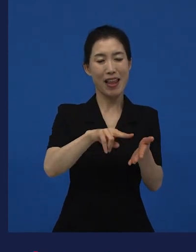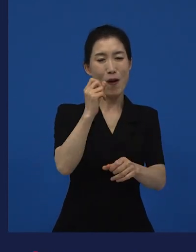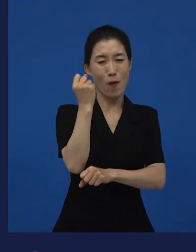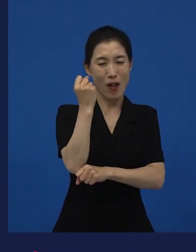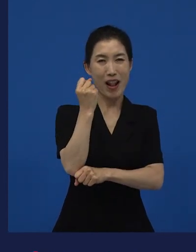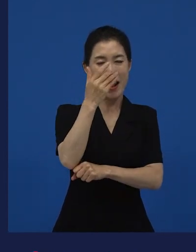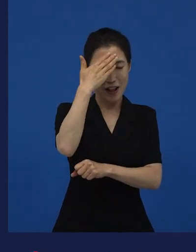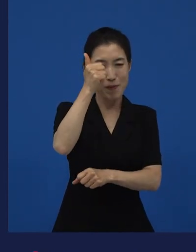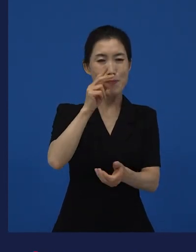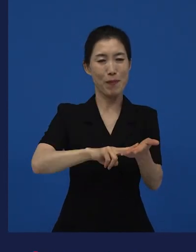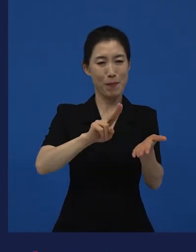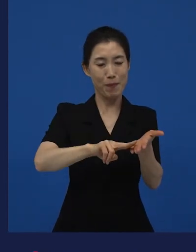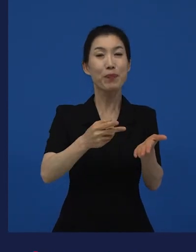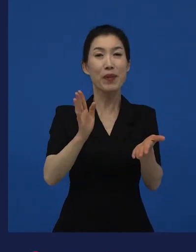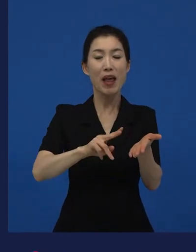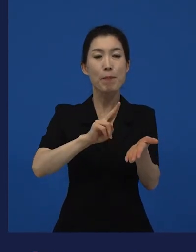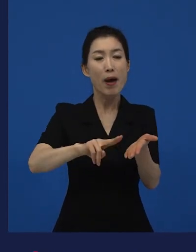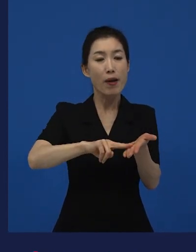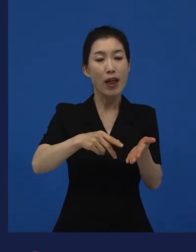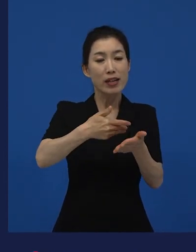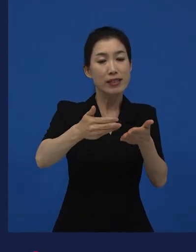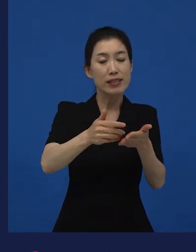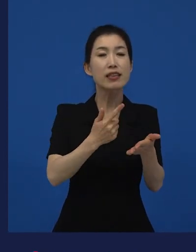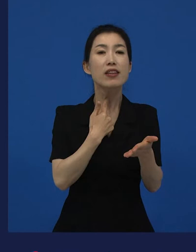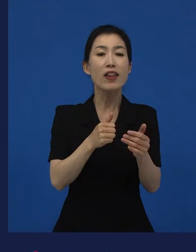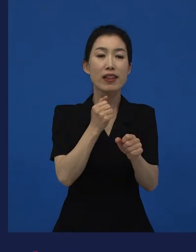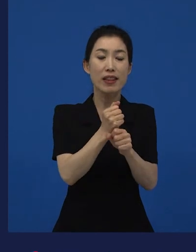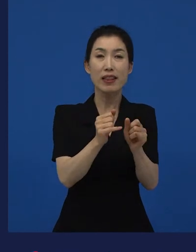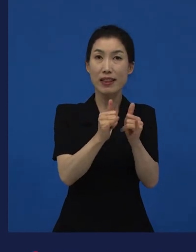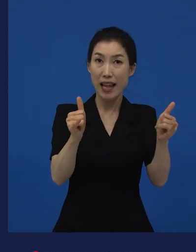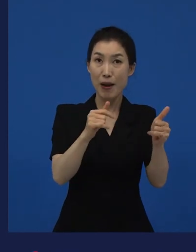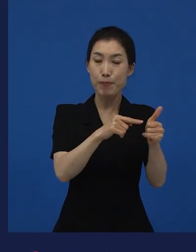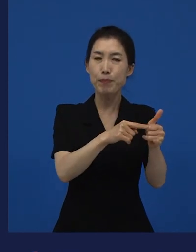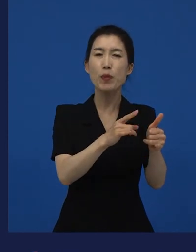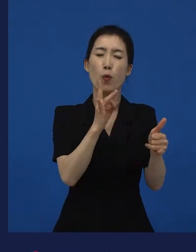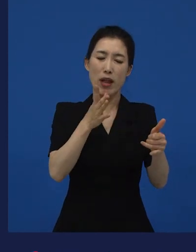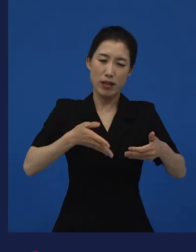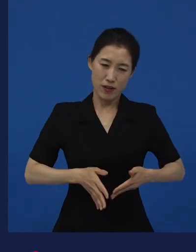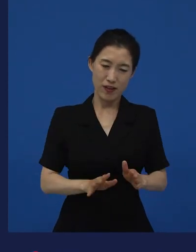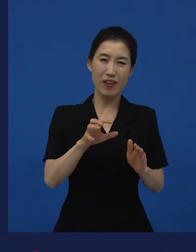이 만화를 그린 작가가 이 도호쿠 지방의 출신 작가입니다.